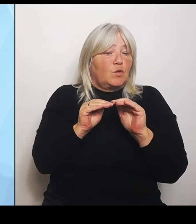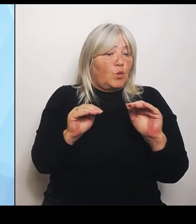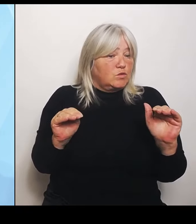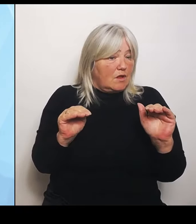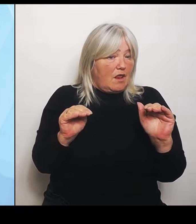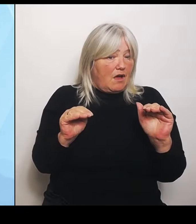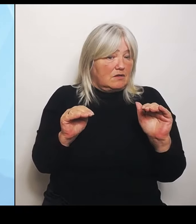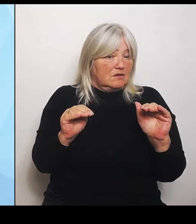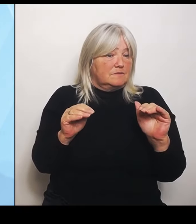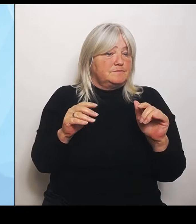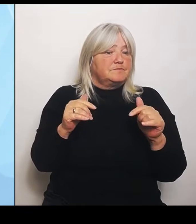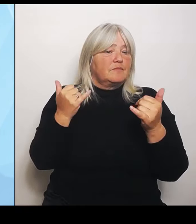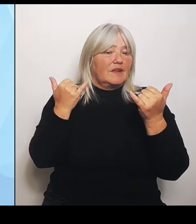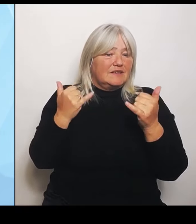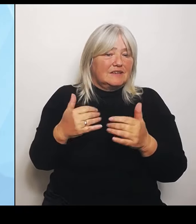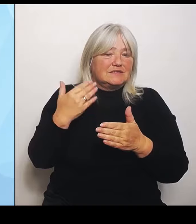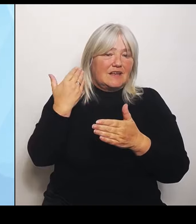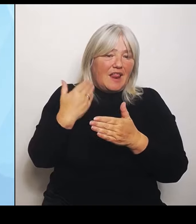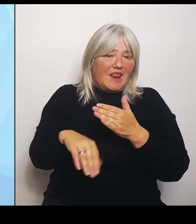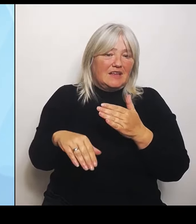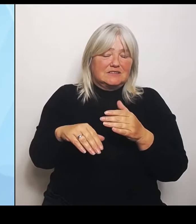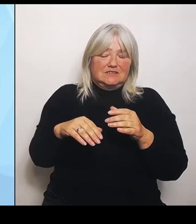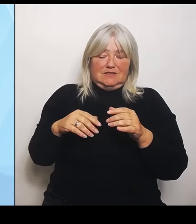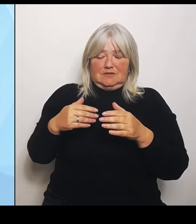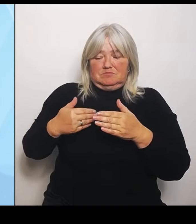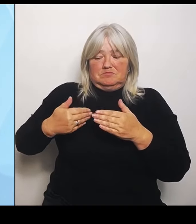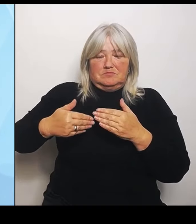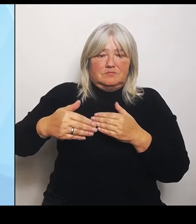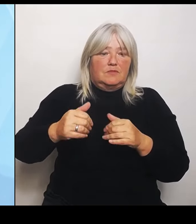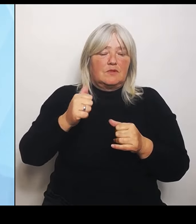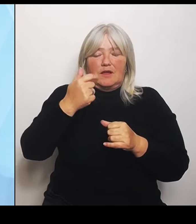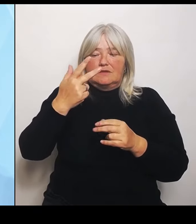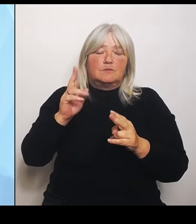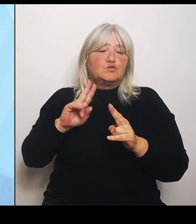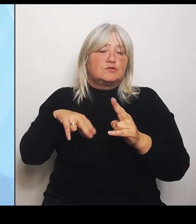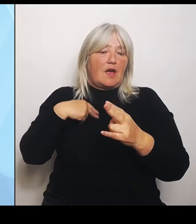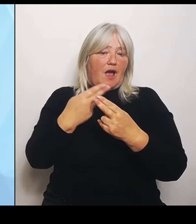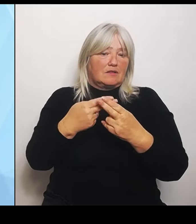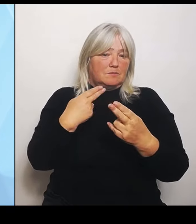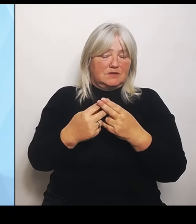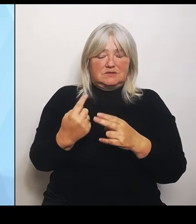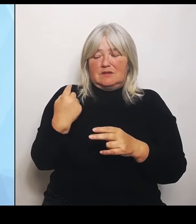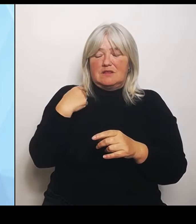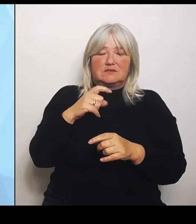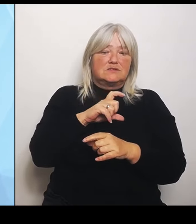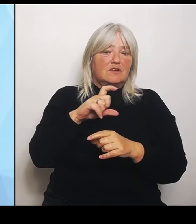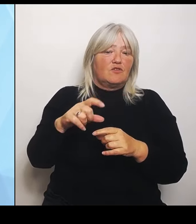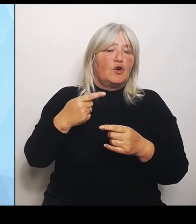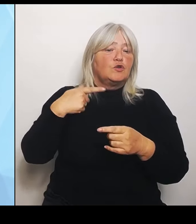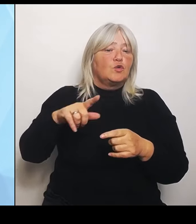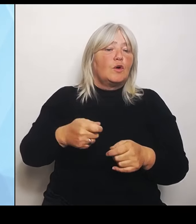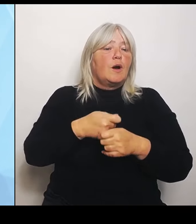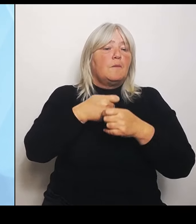anpassen, weil letzte Woche durch den Bundestag sich einige Änderungen noch mal ergeben haben. Durch die Änderungsanträge, über die